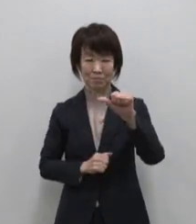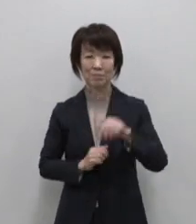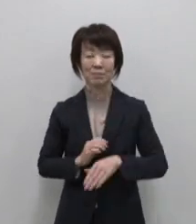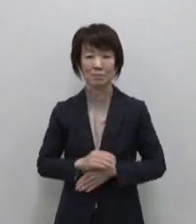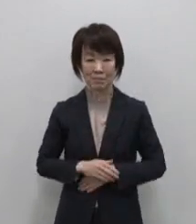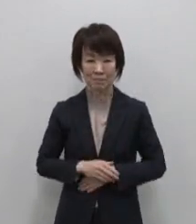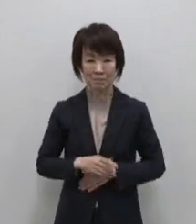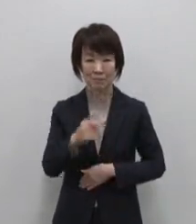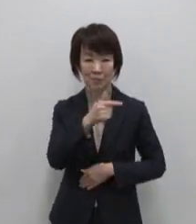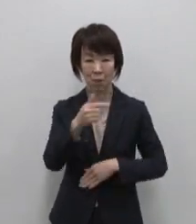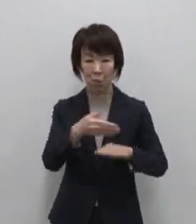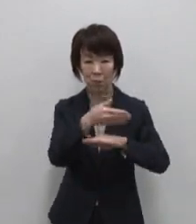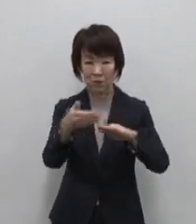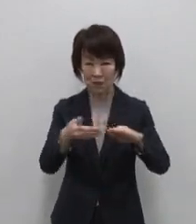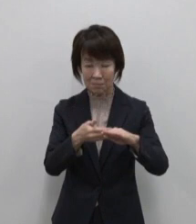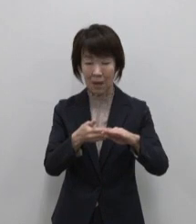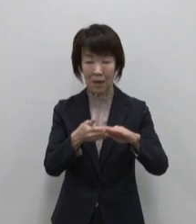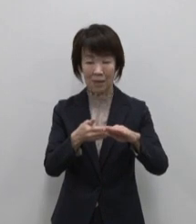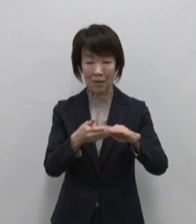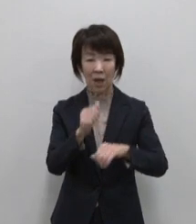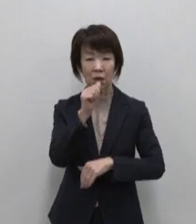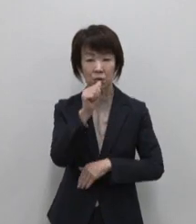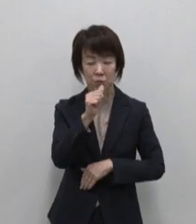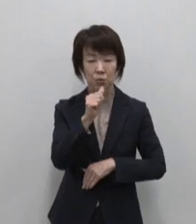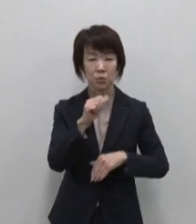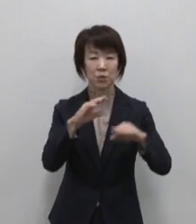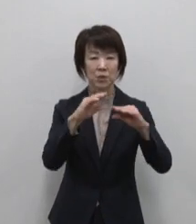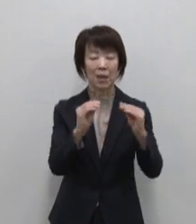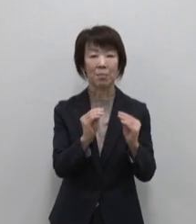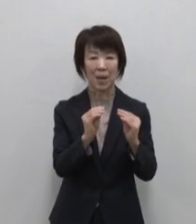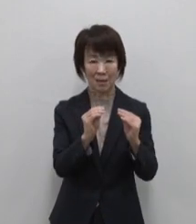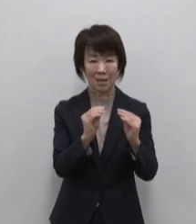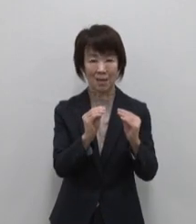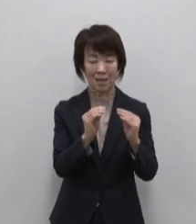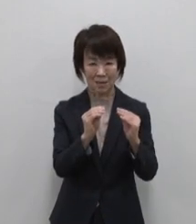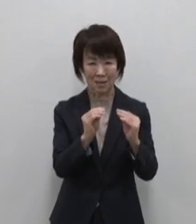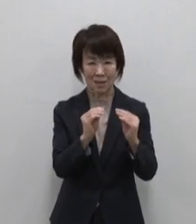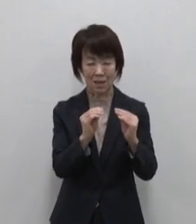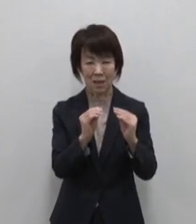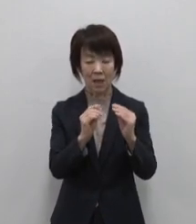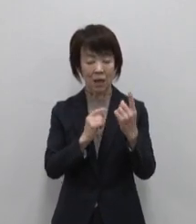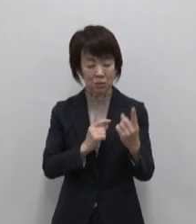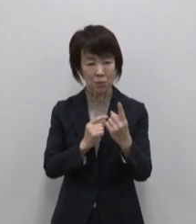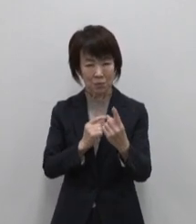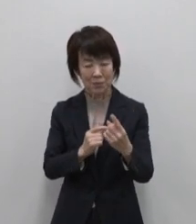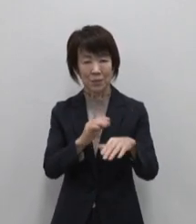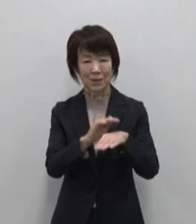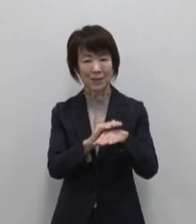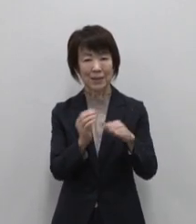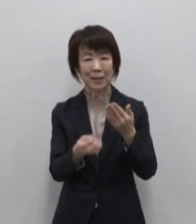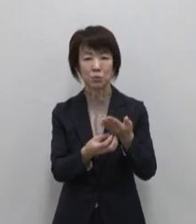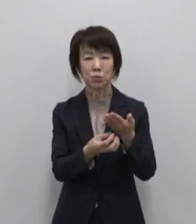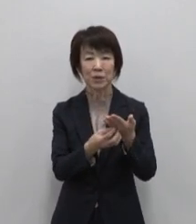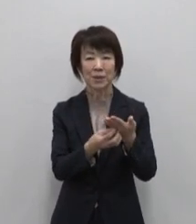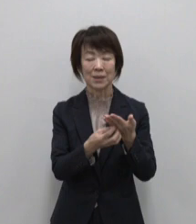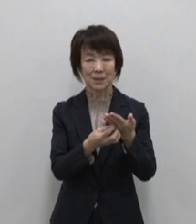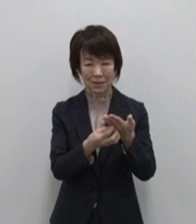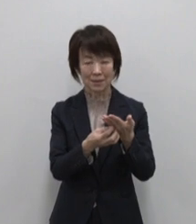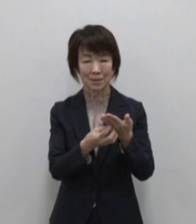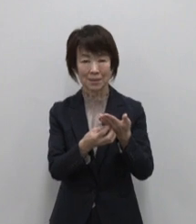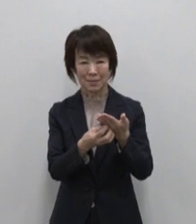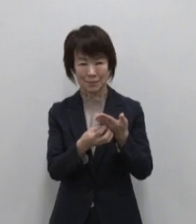大島のおススメは大島牛乳煎餅 1枚1枚手作りで焼き上げた定番の銘菓です